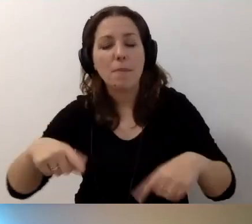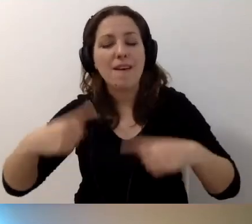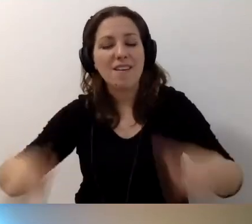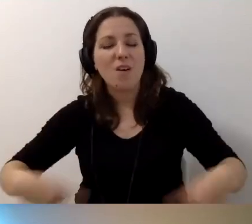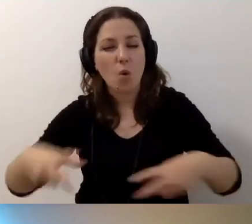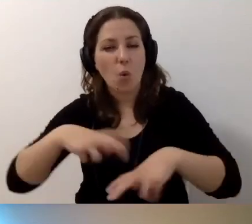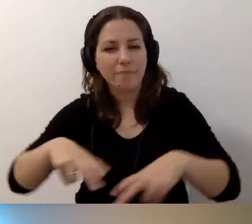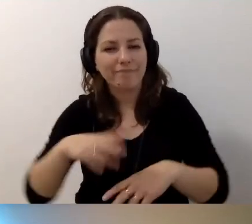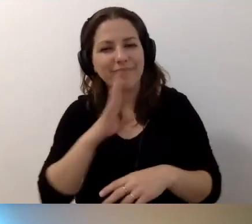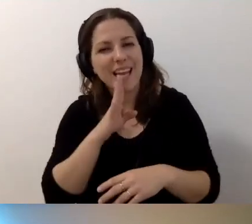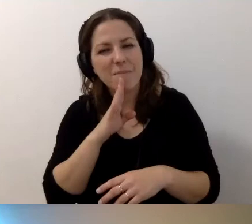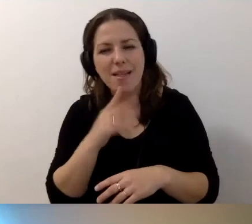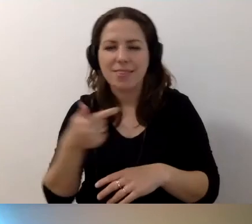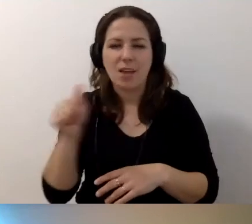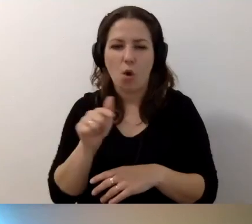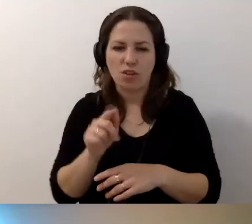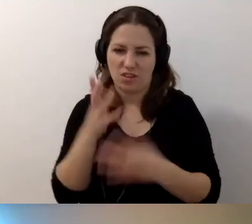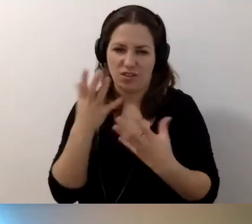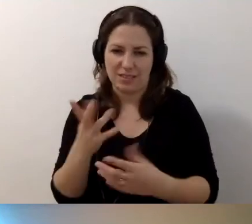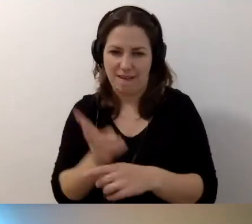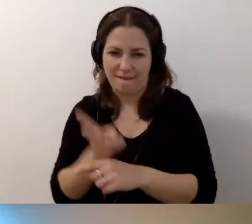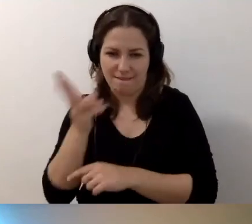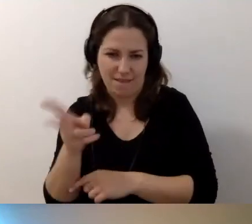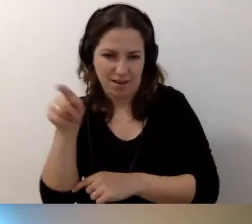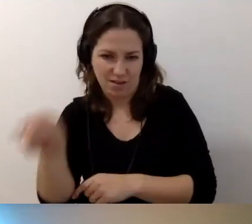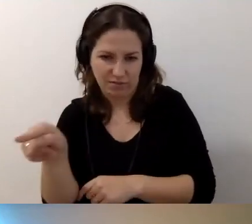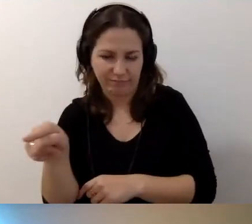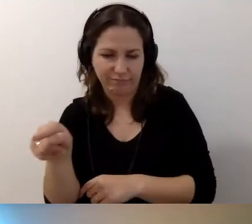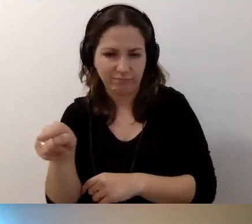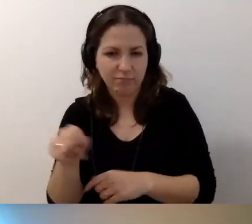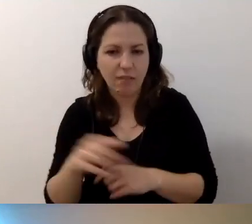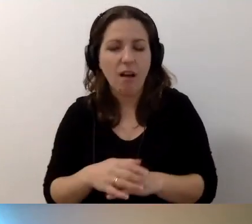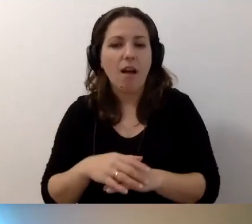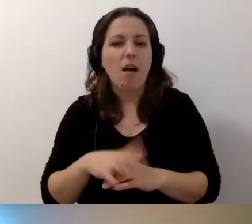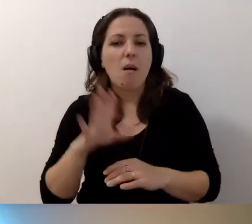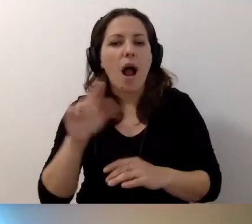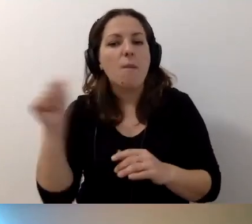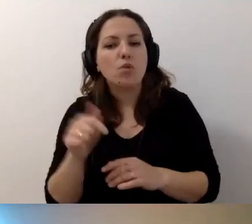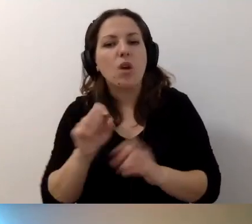że chyba niekoniecznie będą chciały się u was pojawić. To musi być opisane.